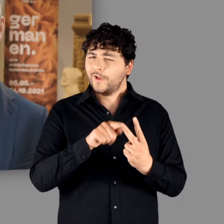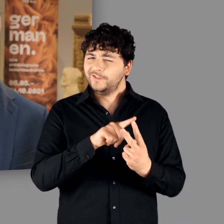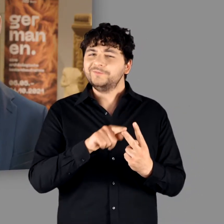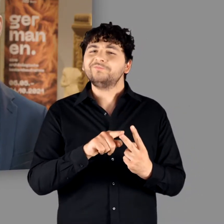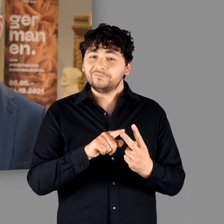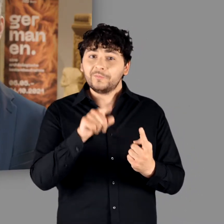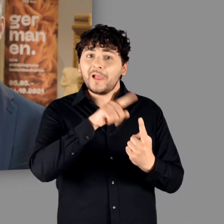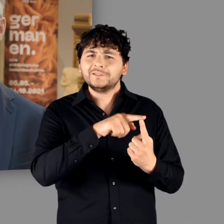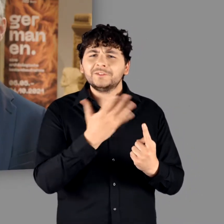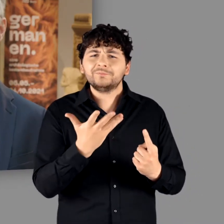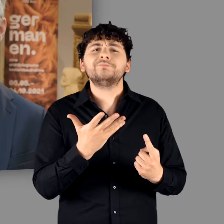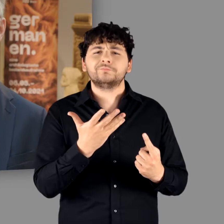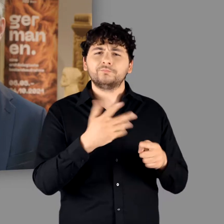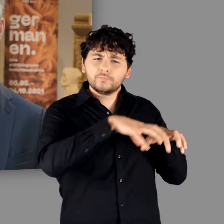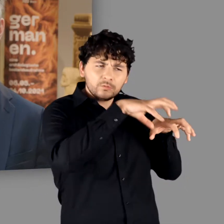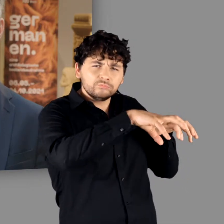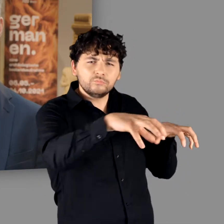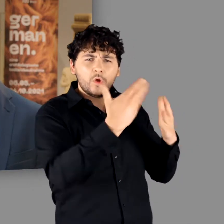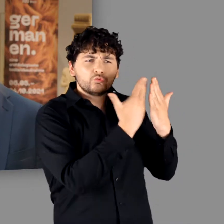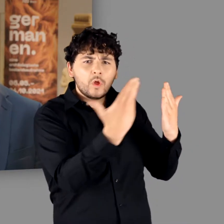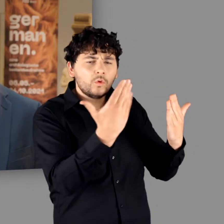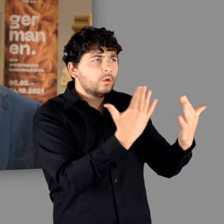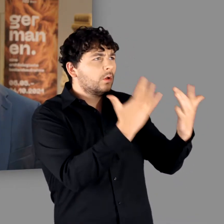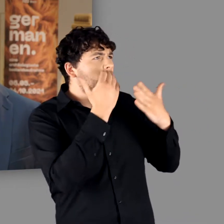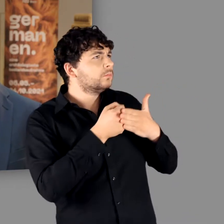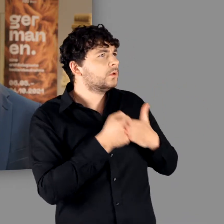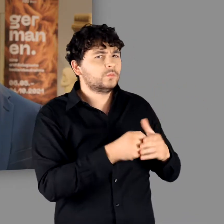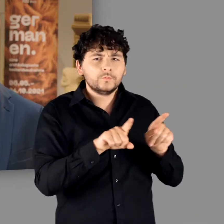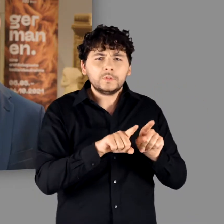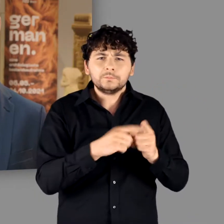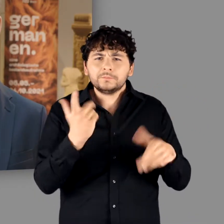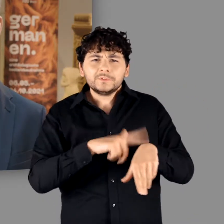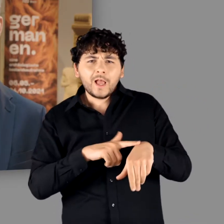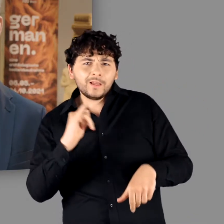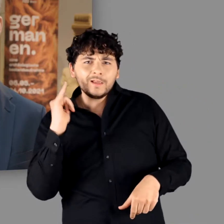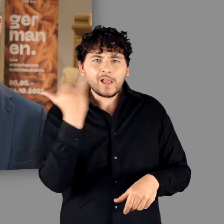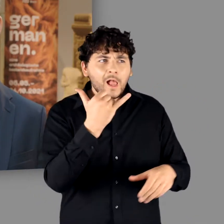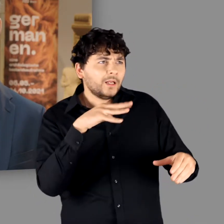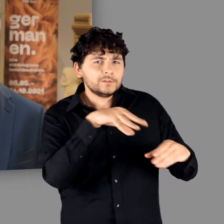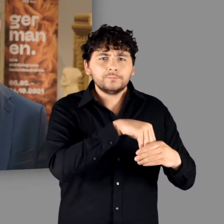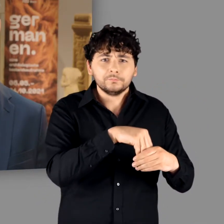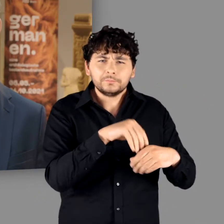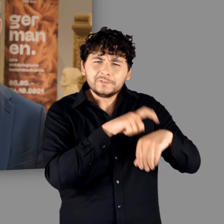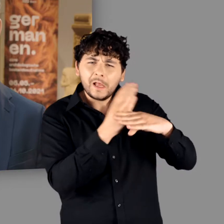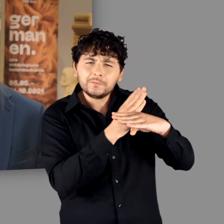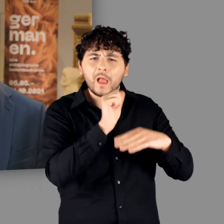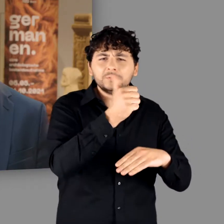auf eindrucksvolle Exponate, die zu einer Zeitreise in die Epoche zwischen dem 1. und 4. Jahrhundert einladen,